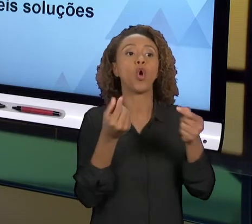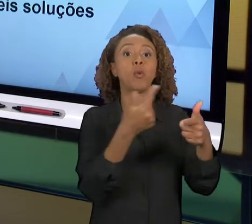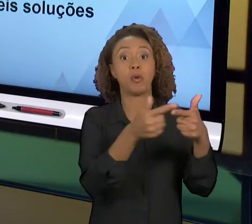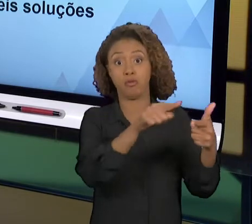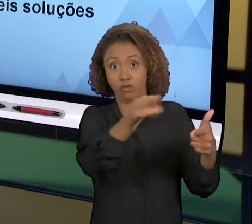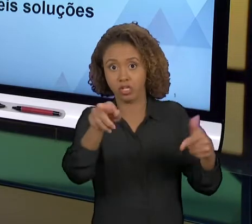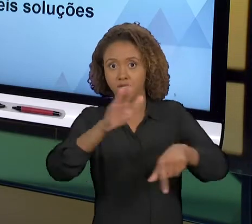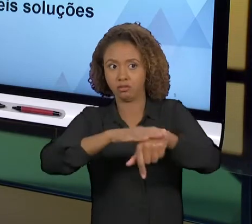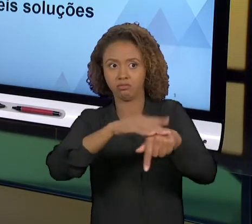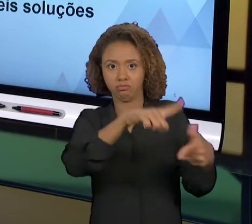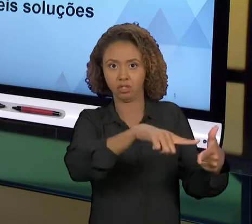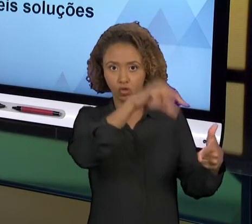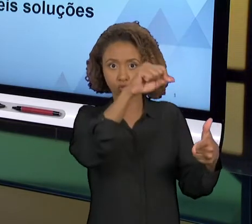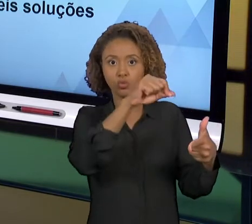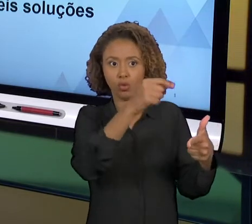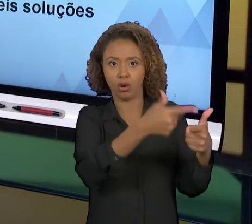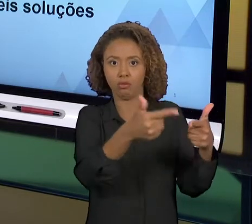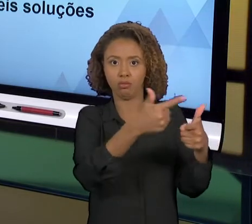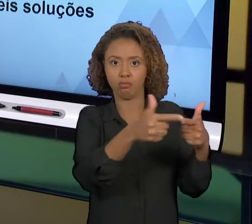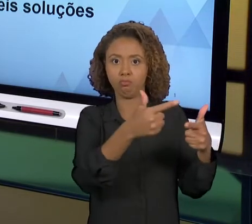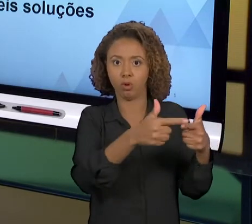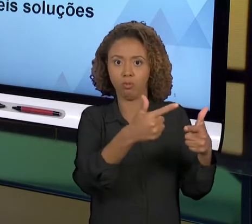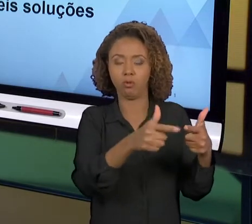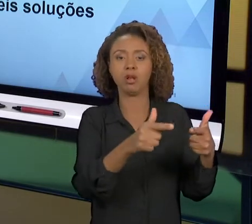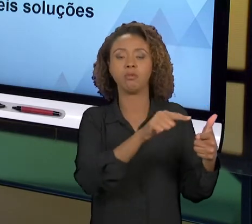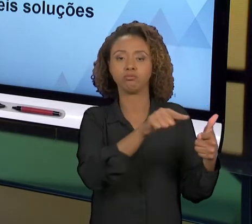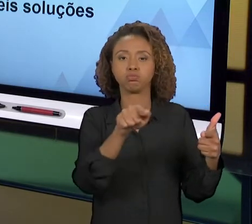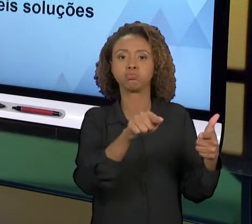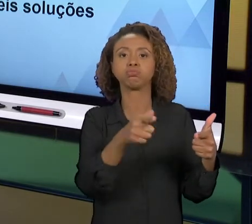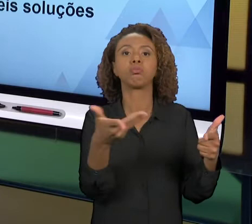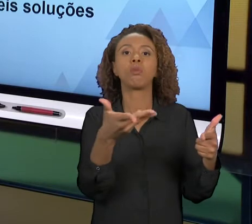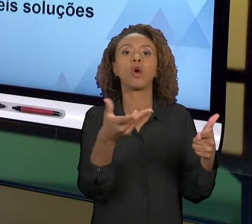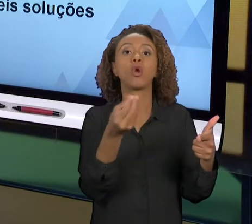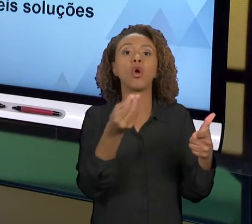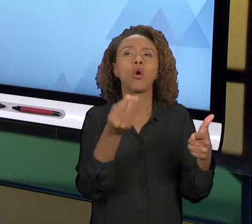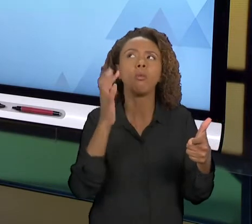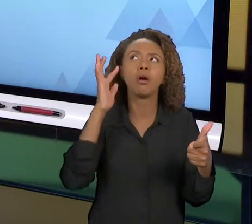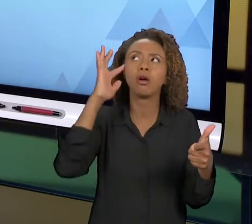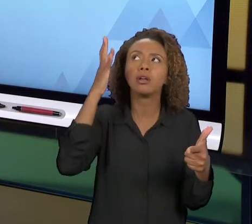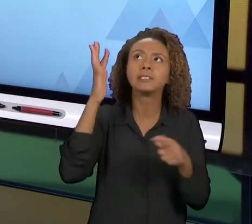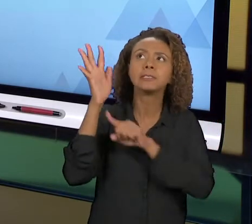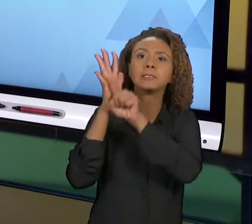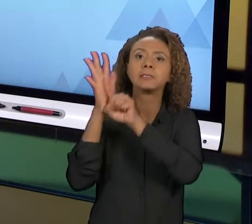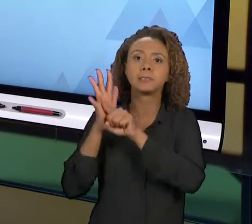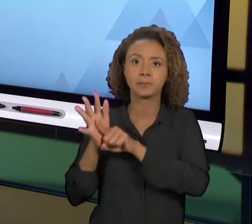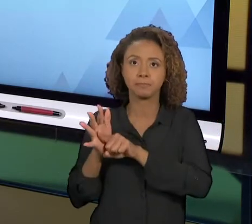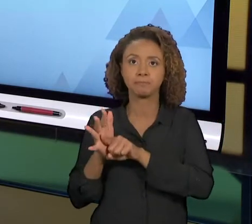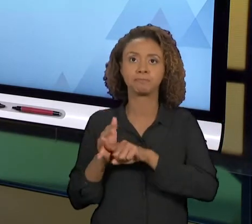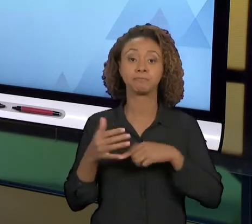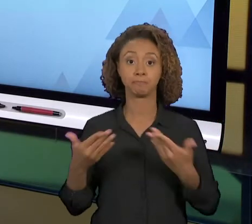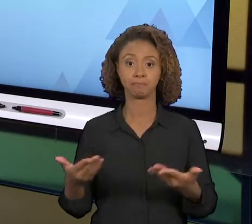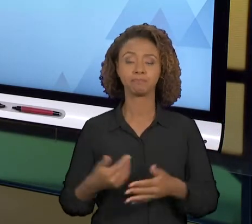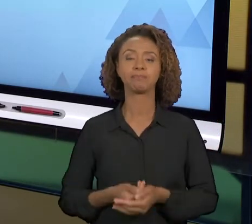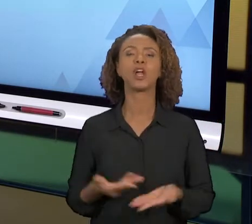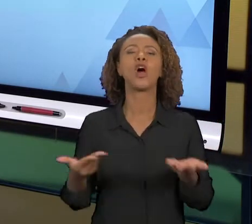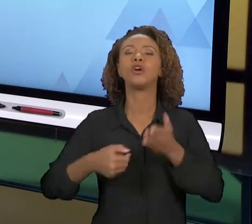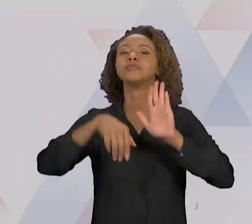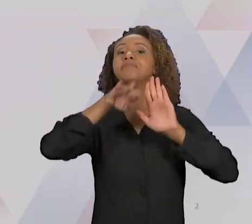ESCOLHERAM, COM BASE NAS AULAS ANTERIORES. ENTÃO VAMOS AO NOSSO SUMÁRIO DE HOJE: VAMOS TRATAR HOJE